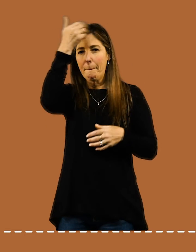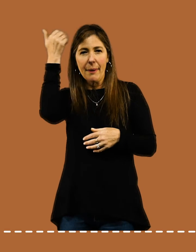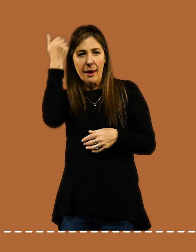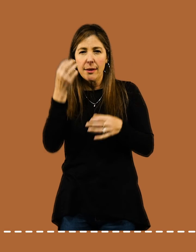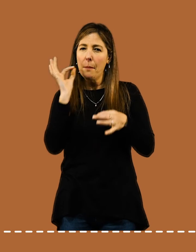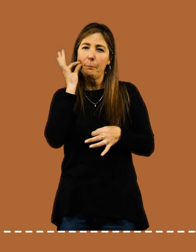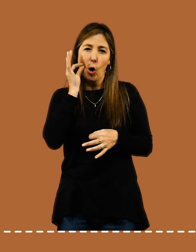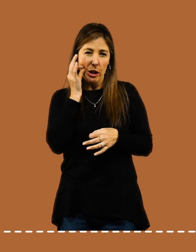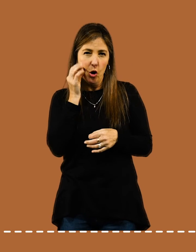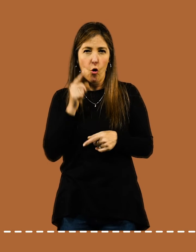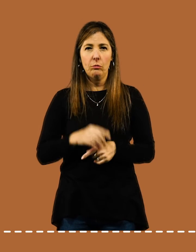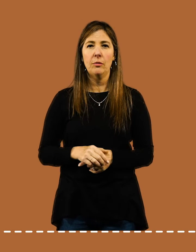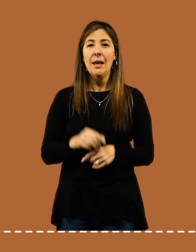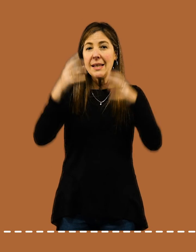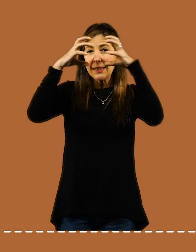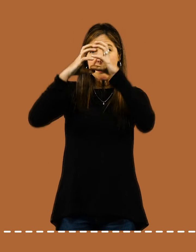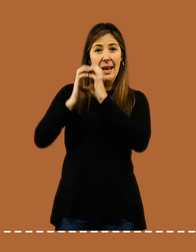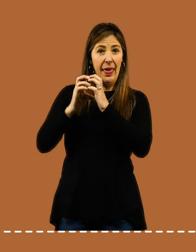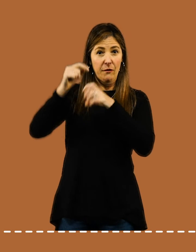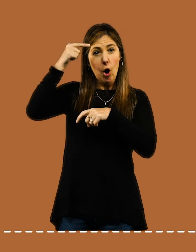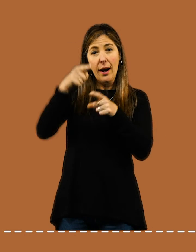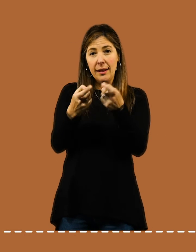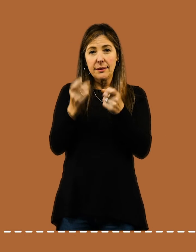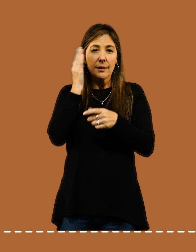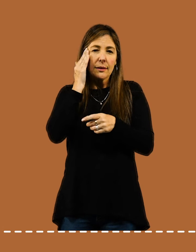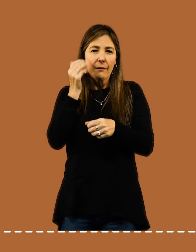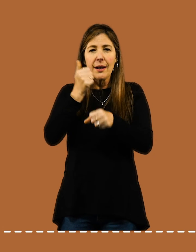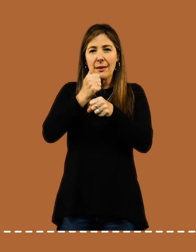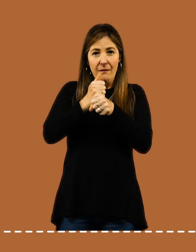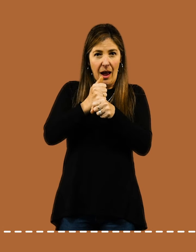Tu cerebro debe percibir que iniciás tu rutina de trabajo.